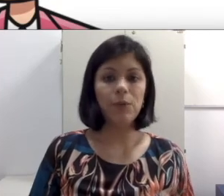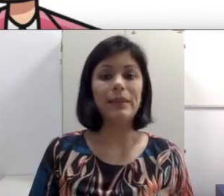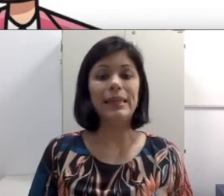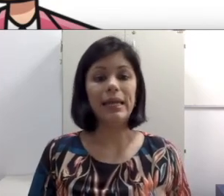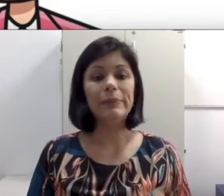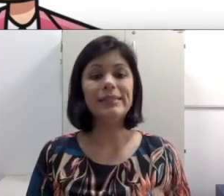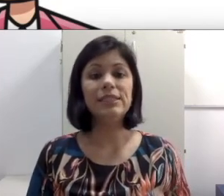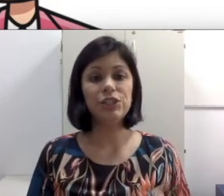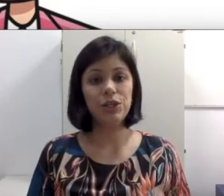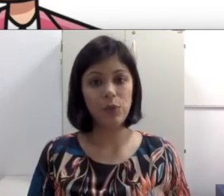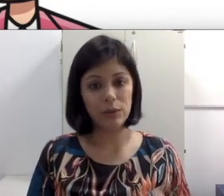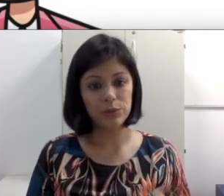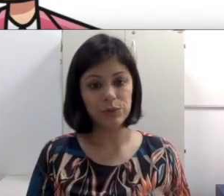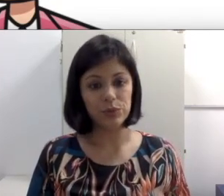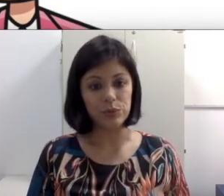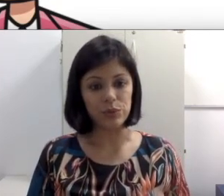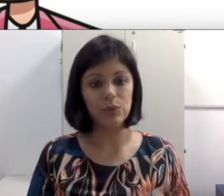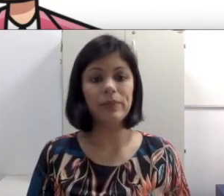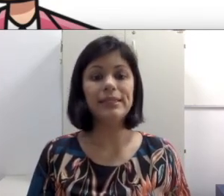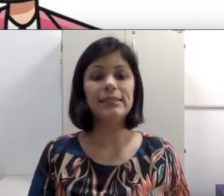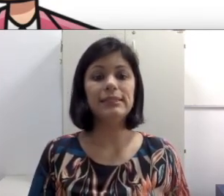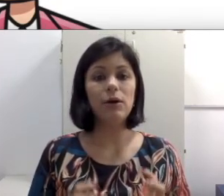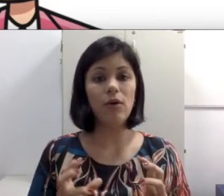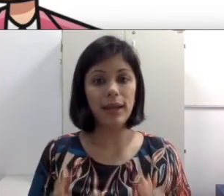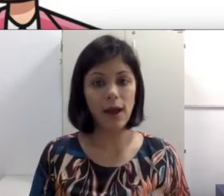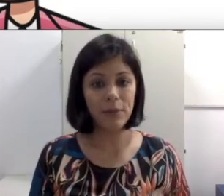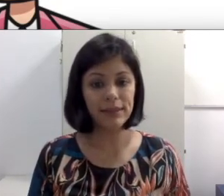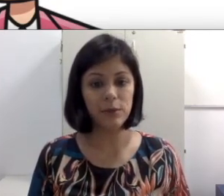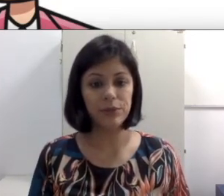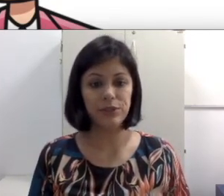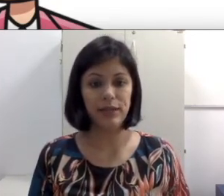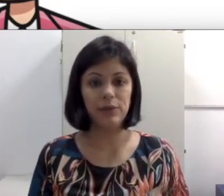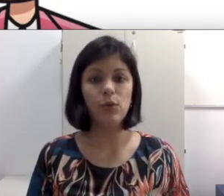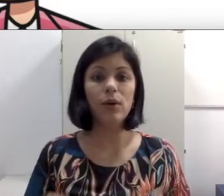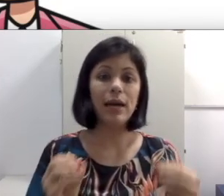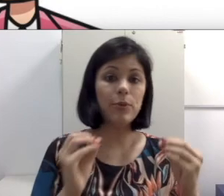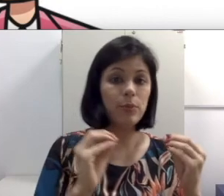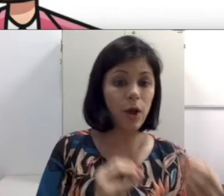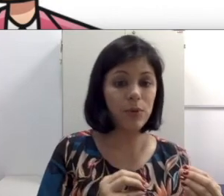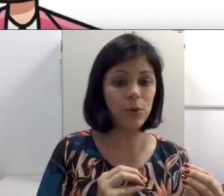lembre-se de que o aluno surdo precisa olhar material apresentado, olhar para o próprio